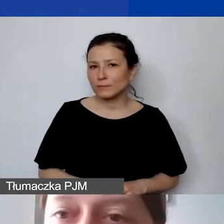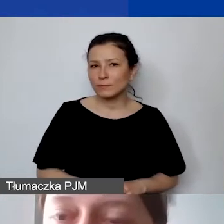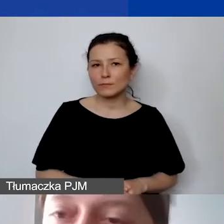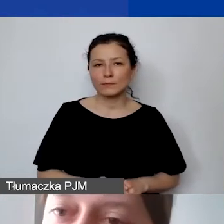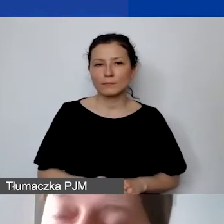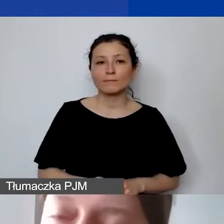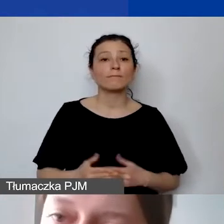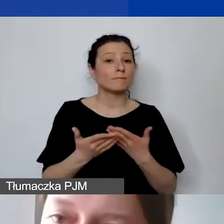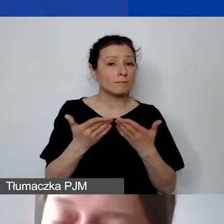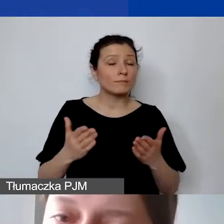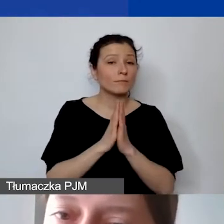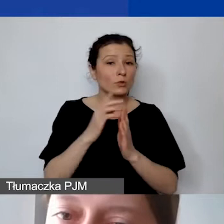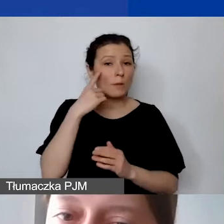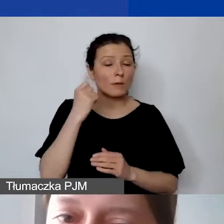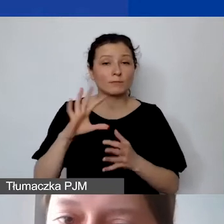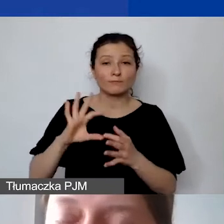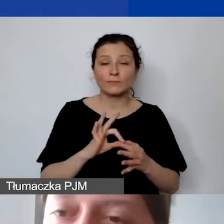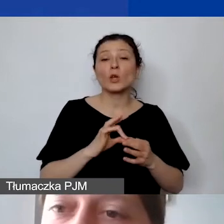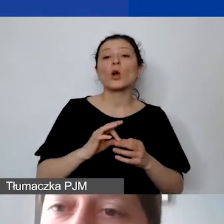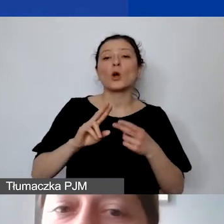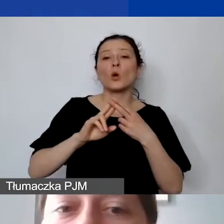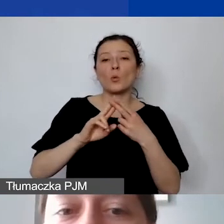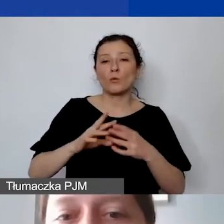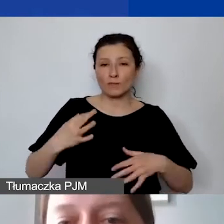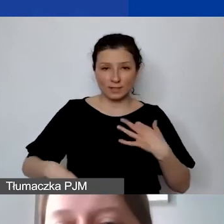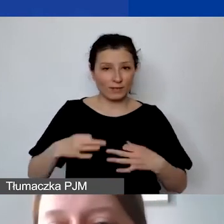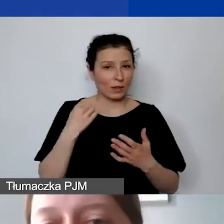Wracając do umów cywilnoprawnych, proszę pamiętać, że to będą te umowy,